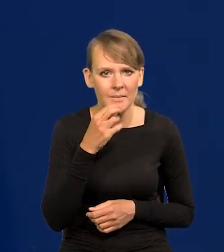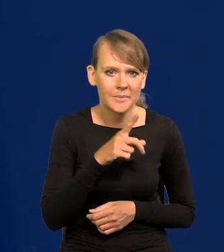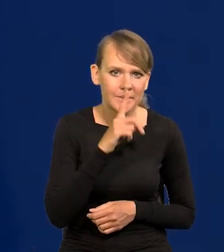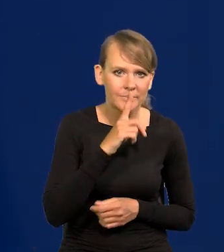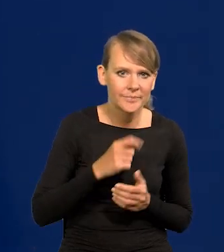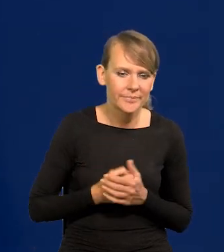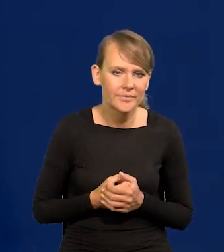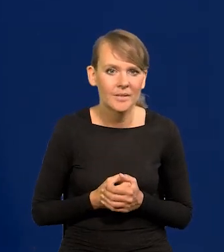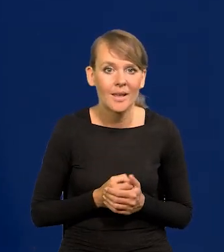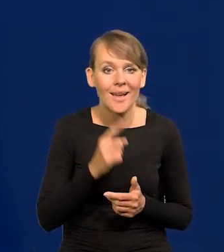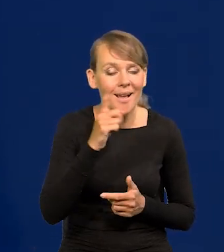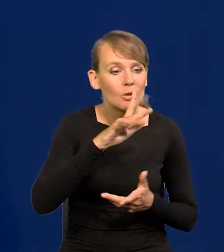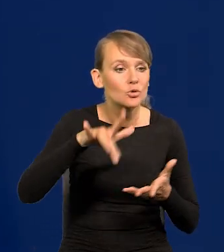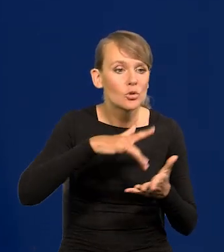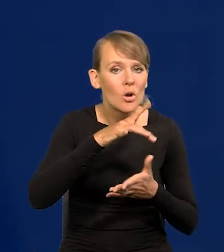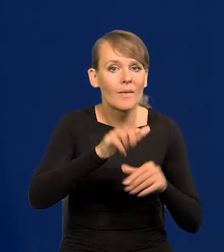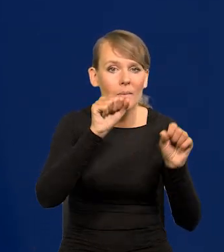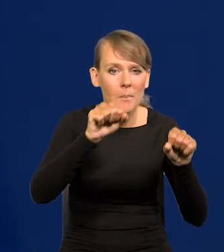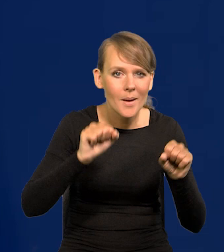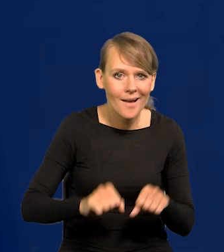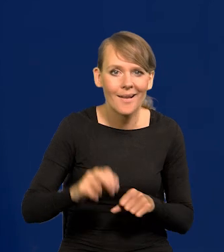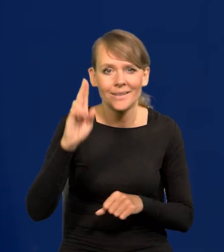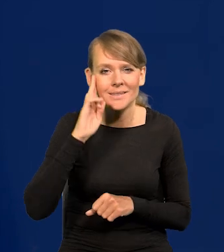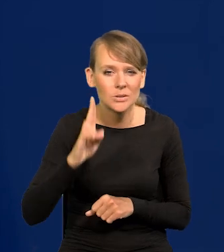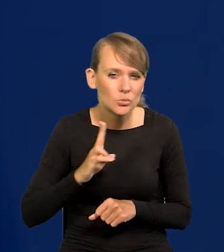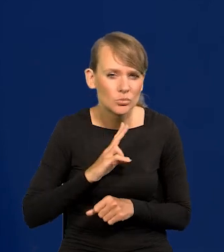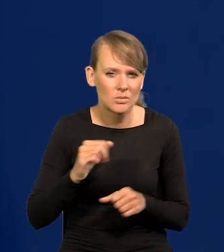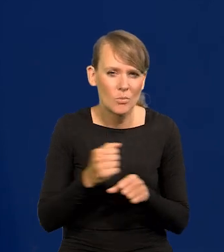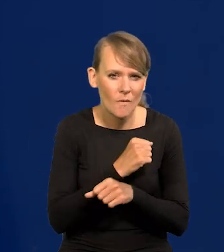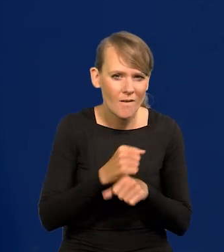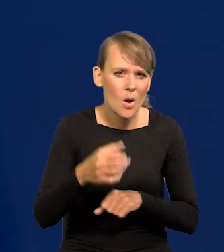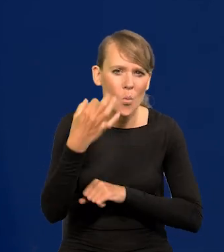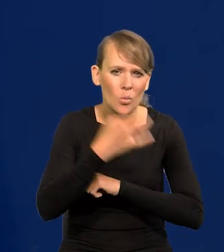Ale ośrodki bankowe, w instytucjach, poważnych uniwersytetach,